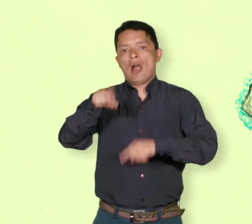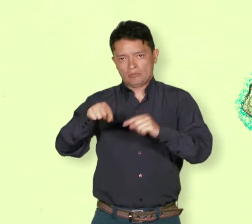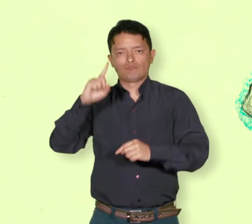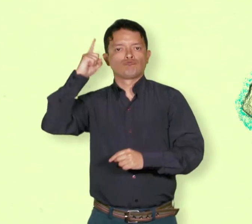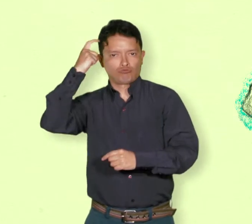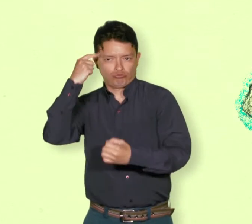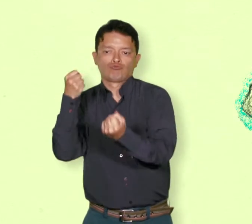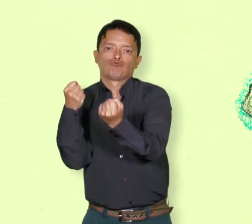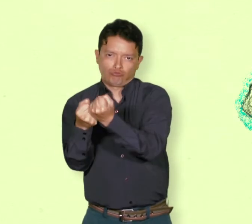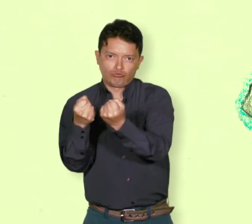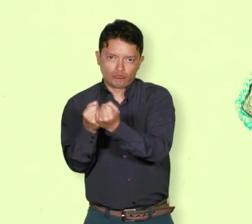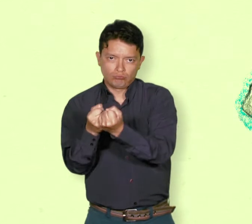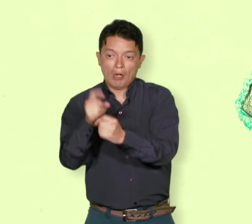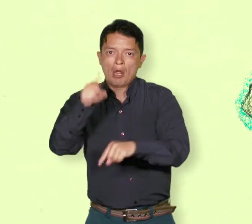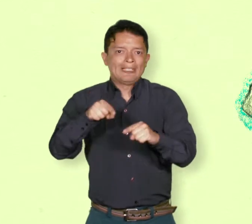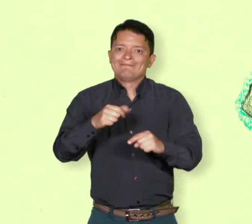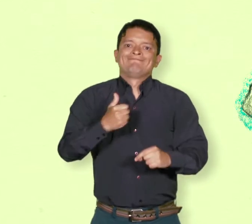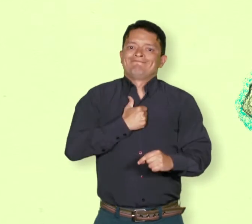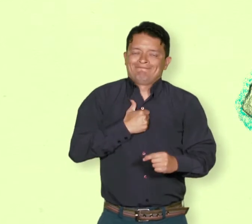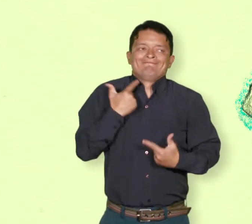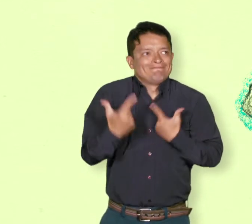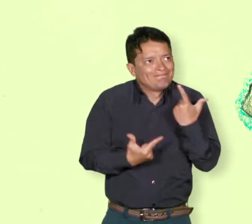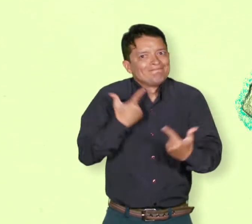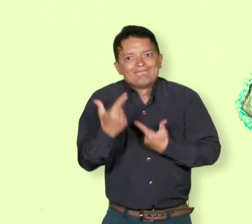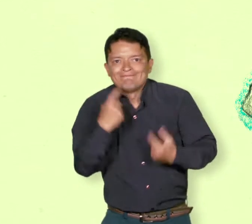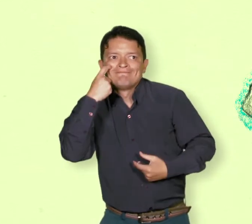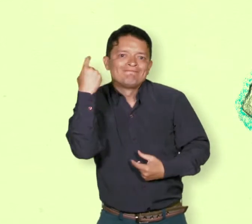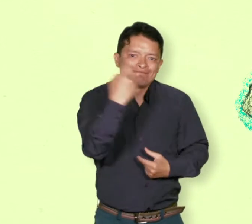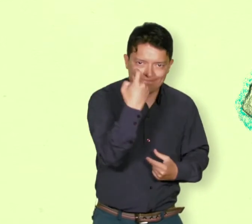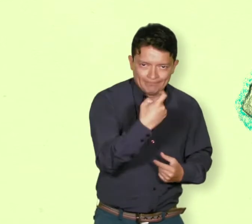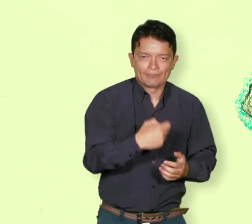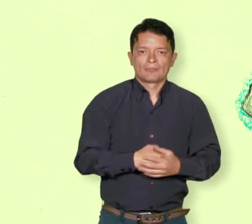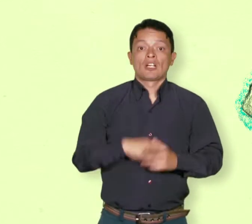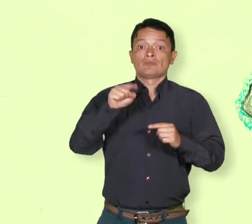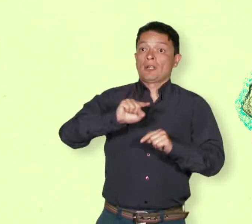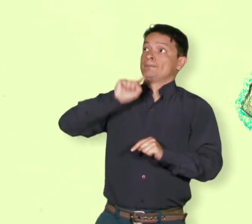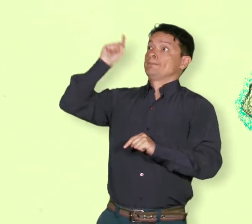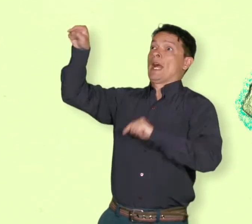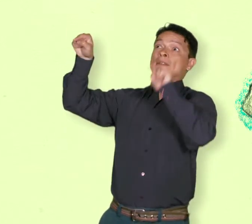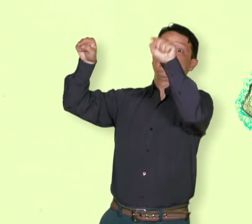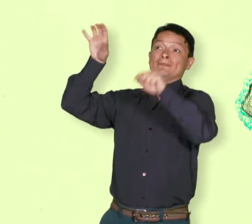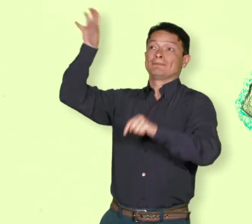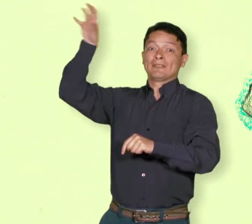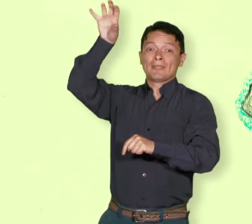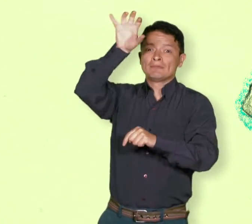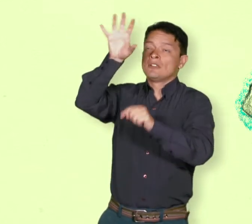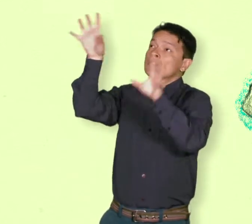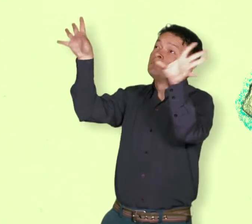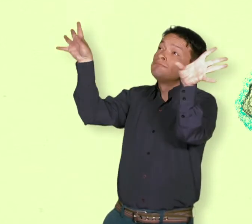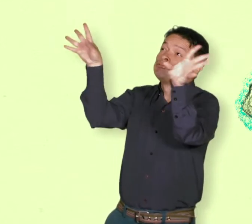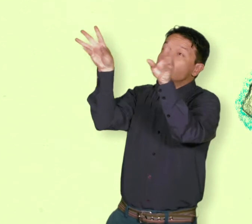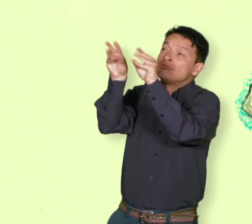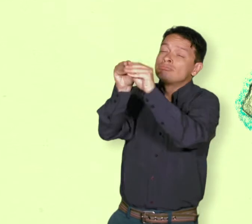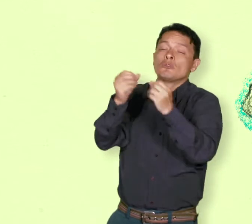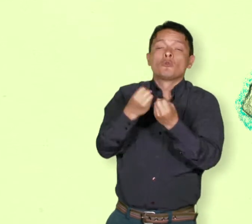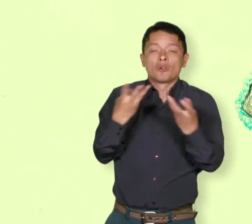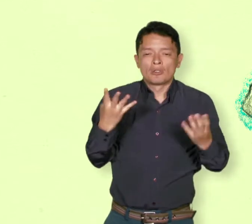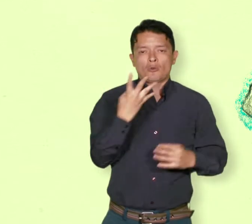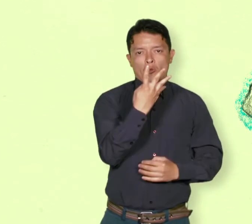Pero muchos refugiados y desplazados no logran encontrar esa acogida y quedan abandonados a su propia suerte.